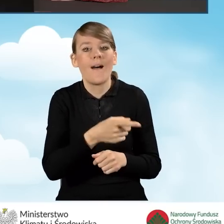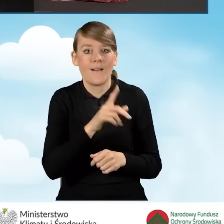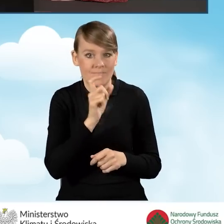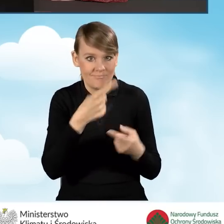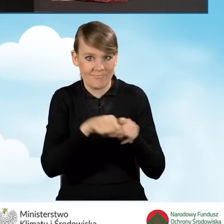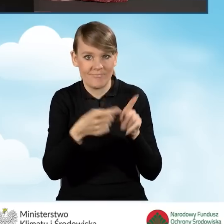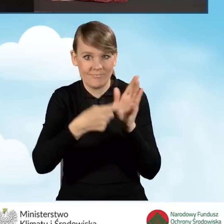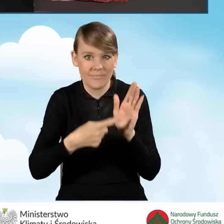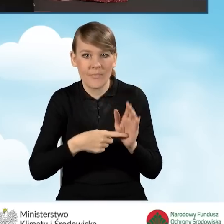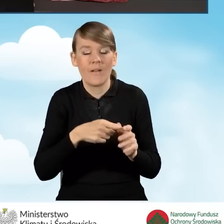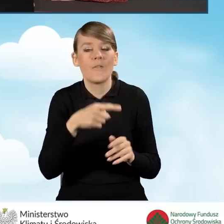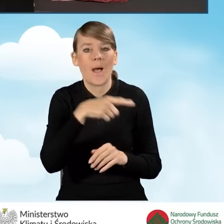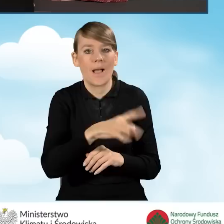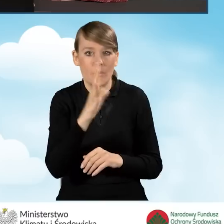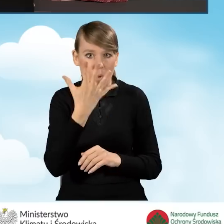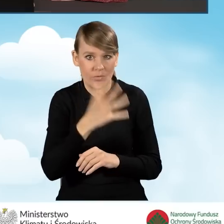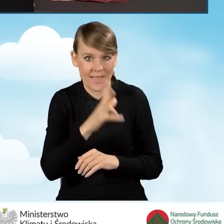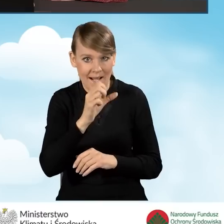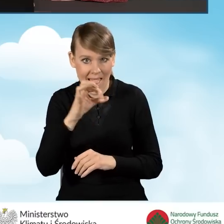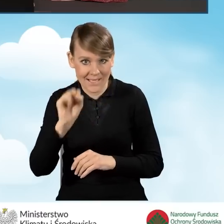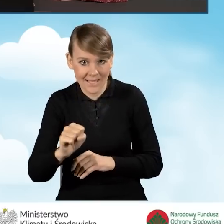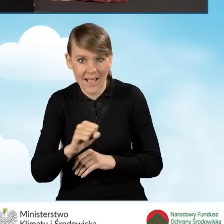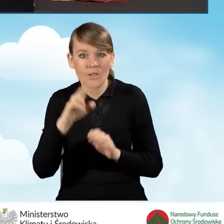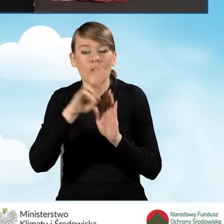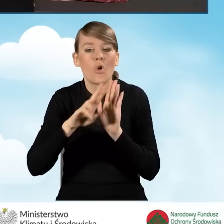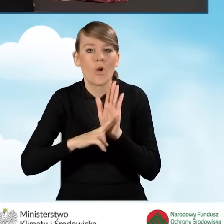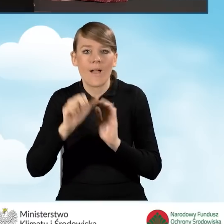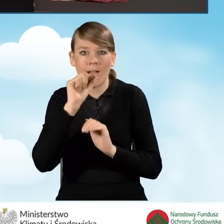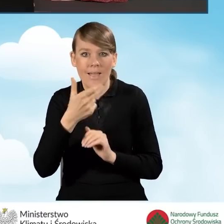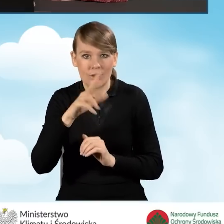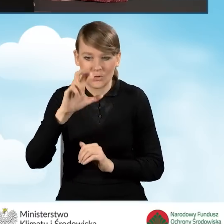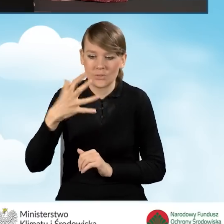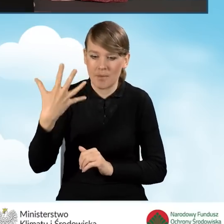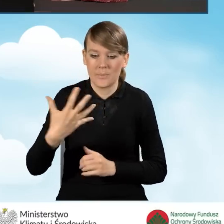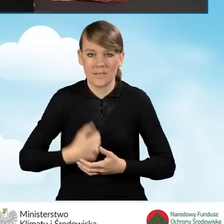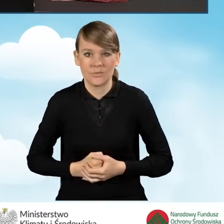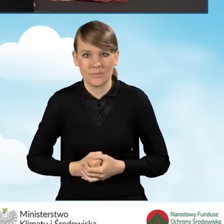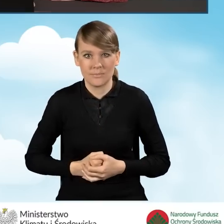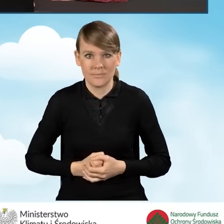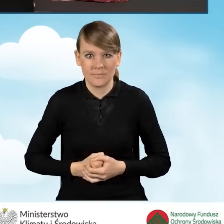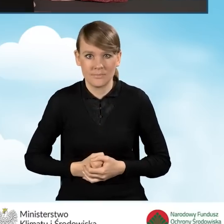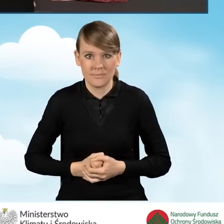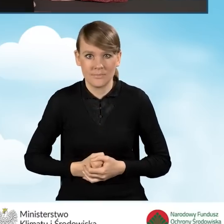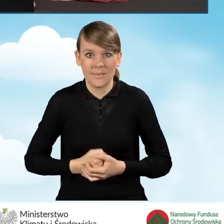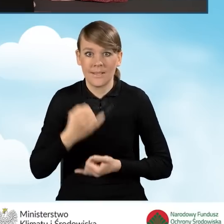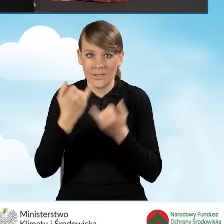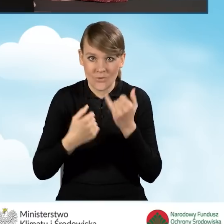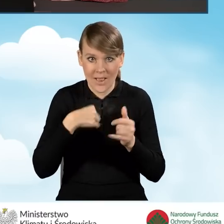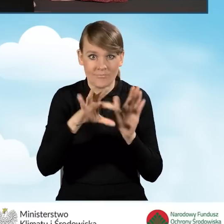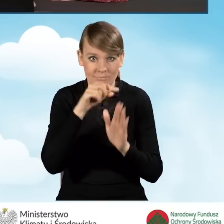według normy przynoszącej normę europejską EN 303-5. Tylko w sytuacji, kiedy zaznaczymy to oświadczenie,